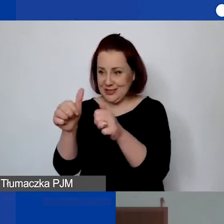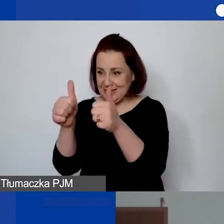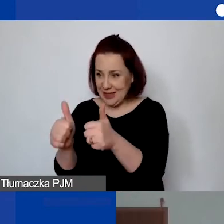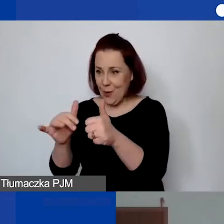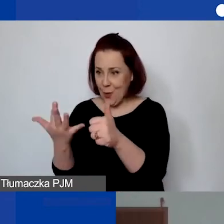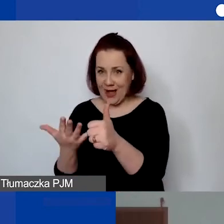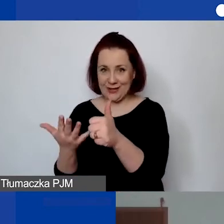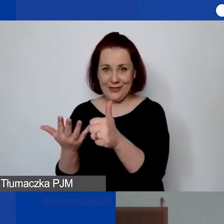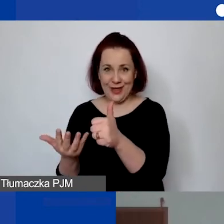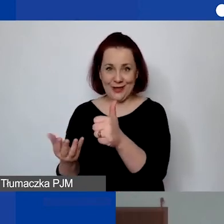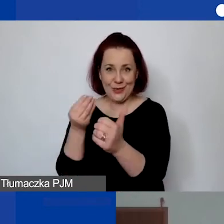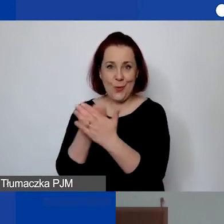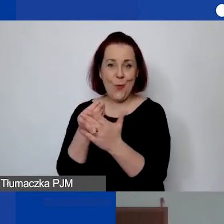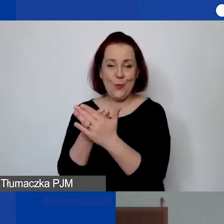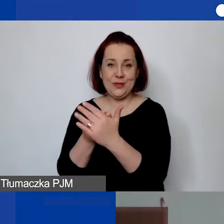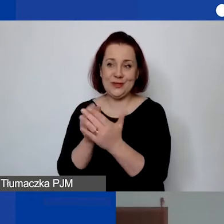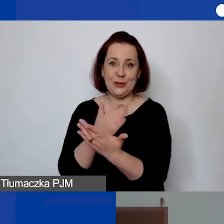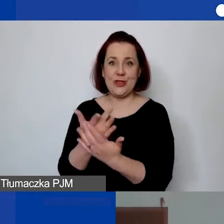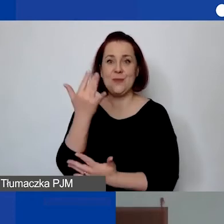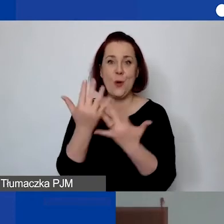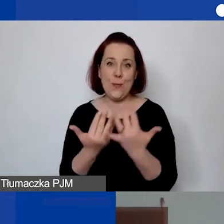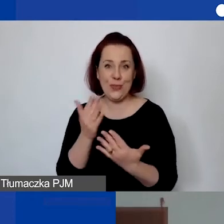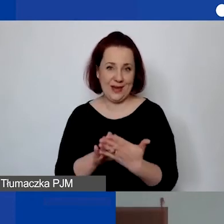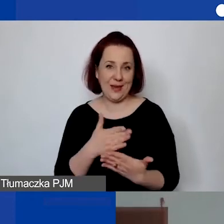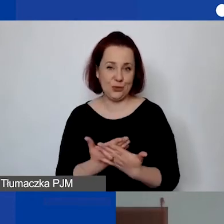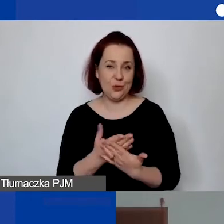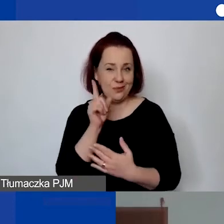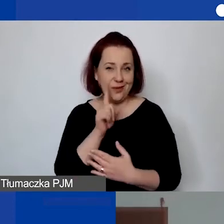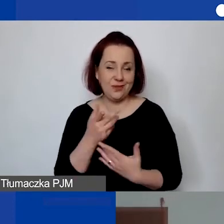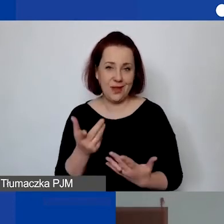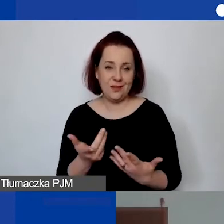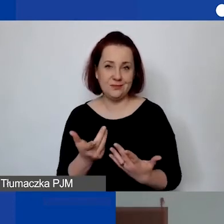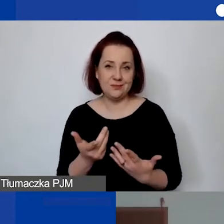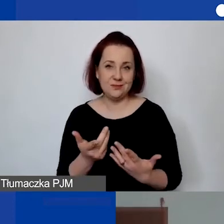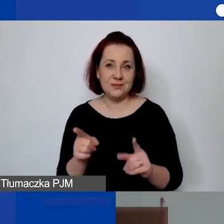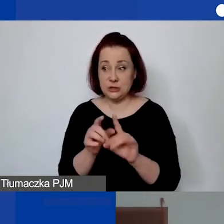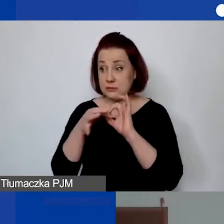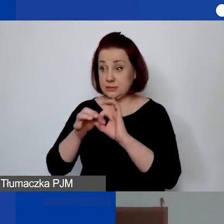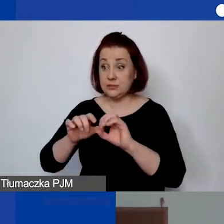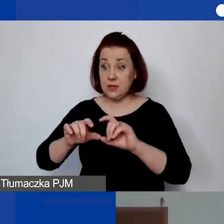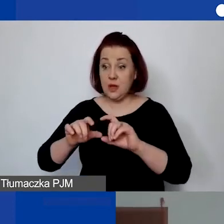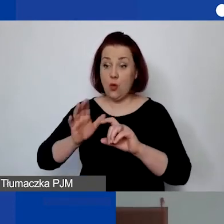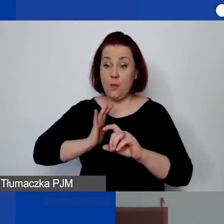który podlega pod ubezpieczenie wartości całego lokalu, który jest ubezpieczony,